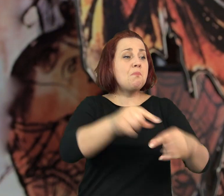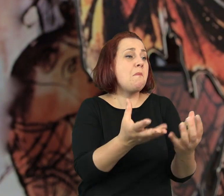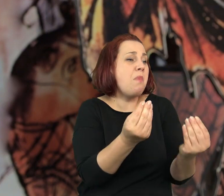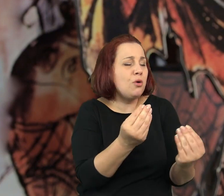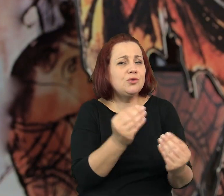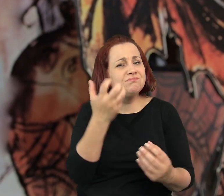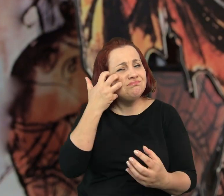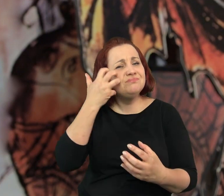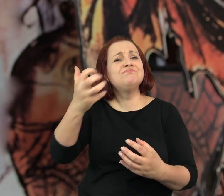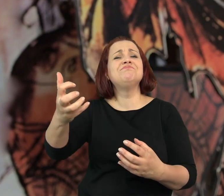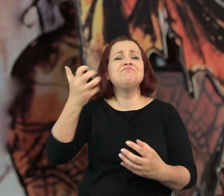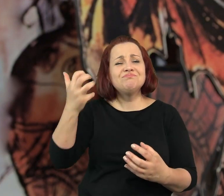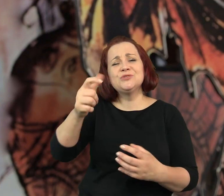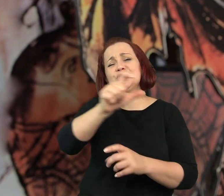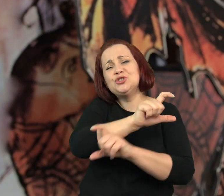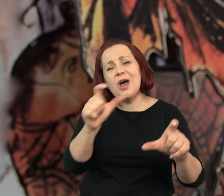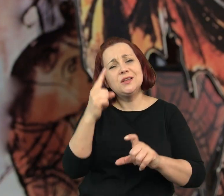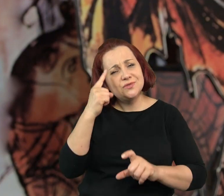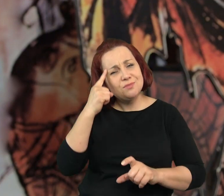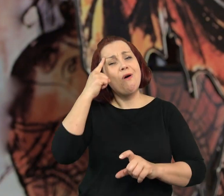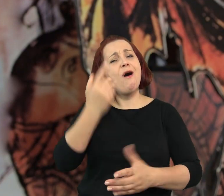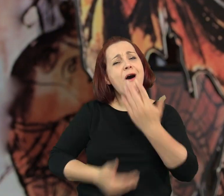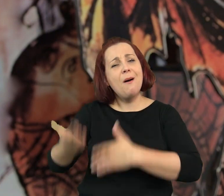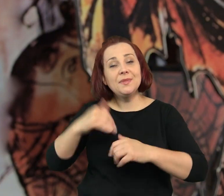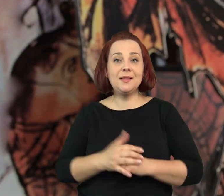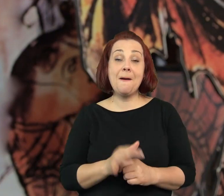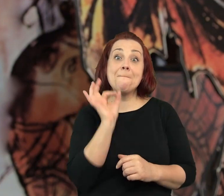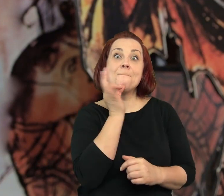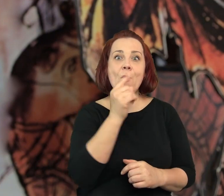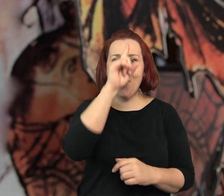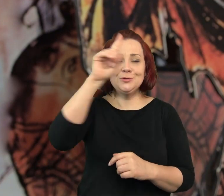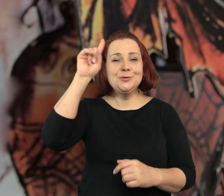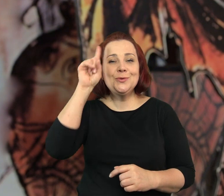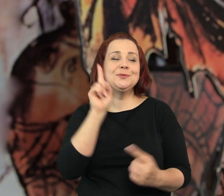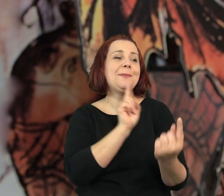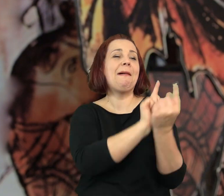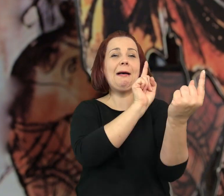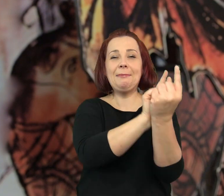Starsi przychodzili, aby powspominać dawne czasy, młodzi umawiali się na randki.